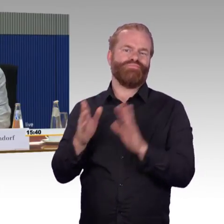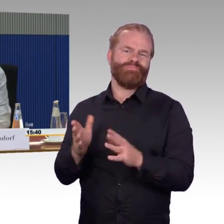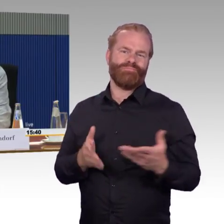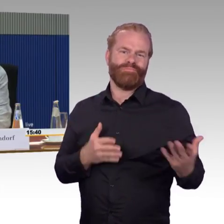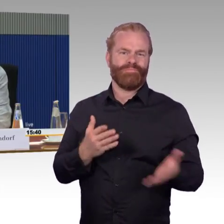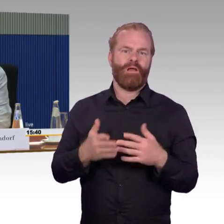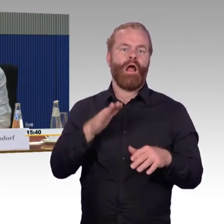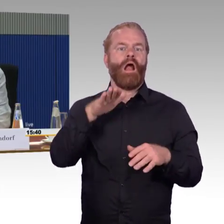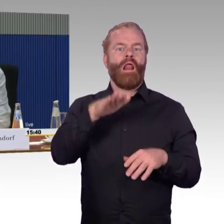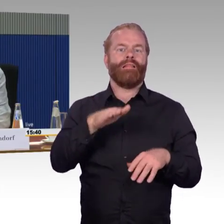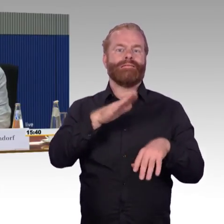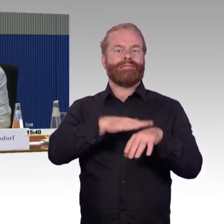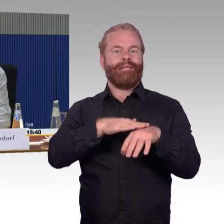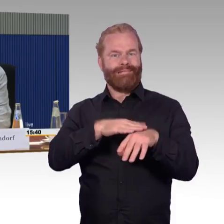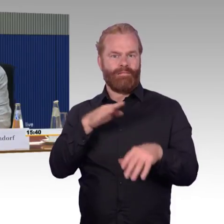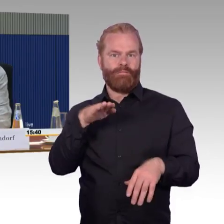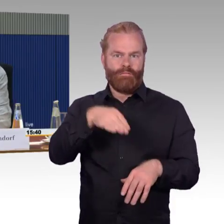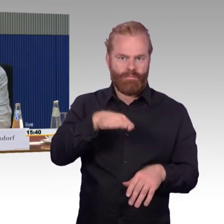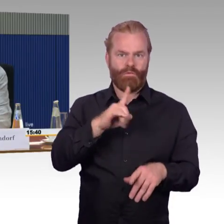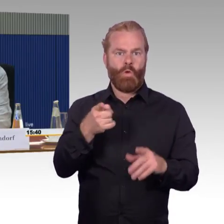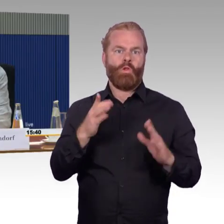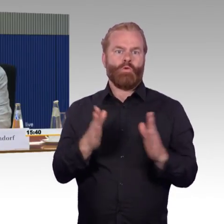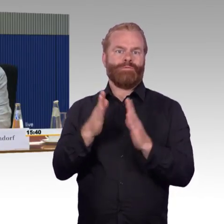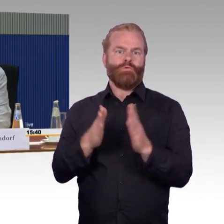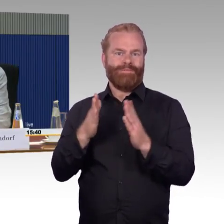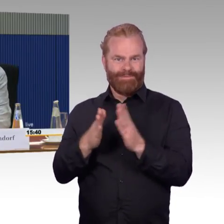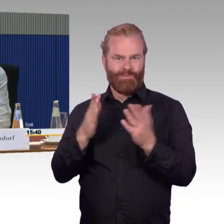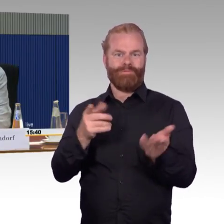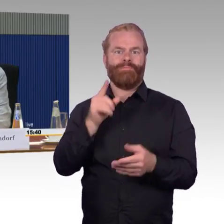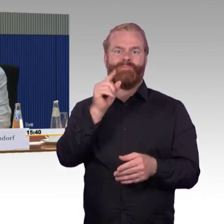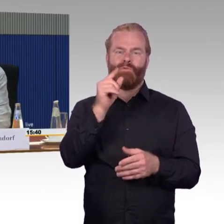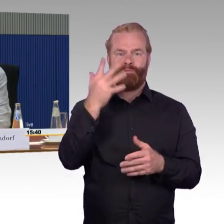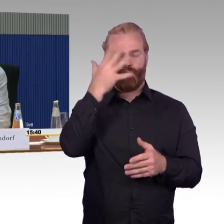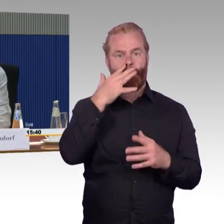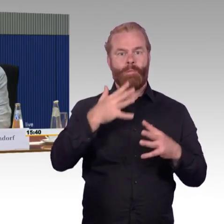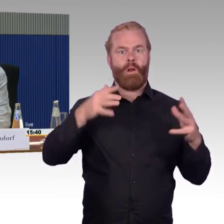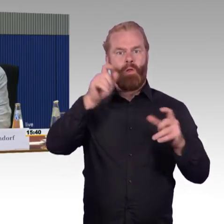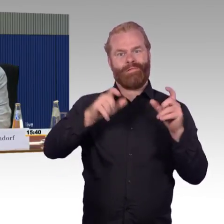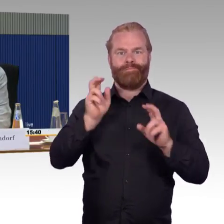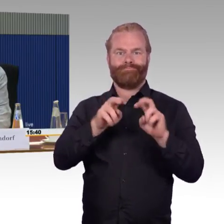wird das an den Bahnhöfen auch immer eine Schwierigkeit bleiben. Die können nicht alle, auch wenn sie neue Einstiegshilfen haben,